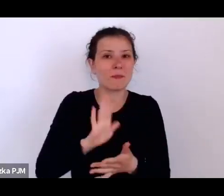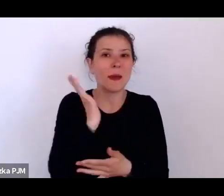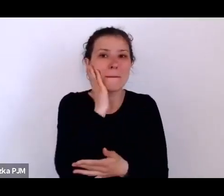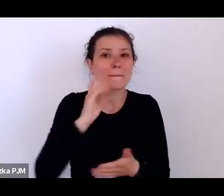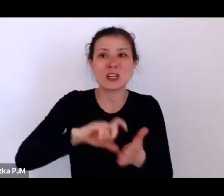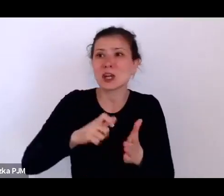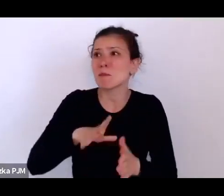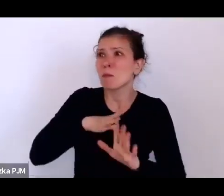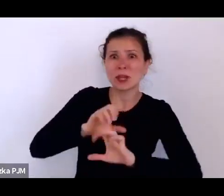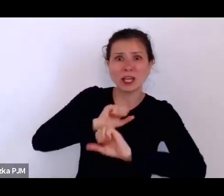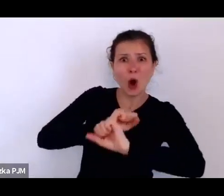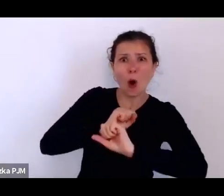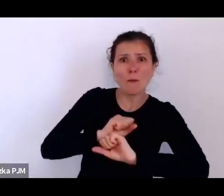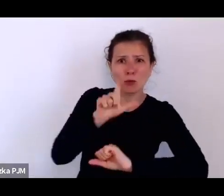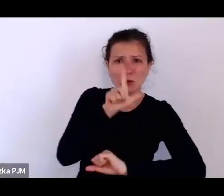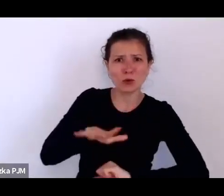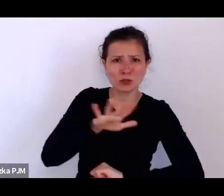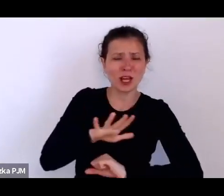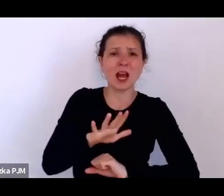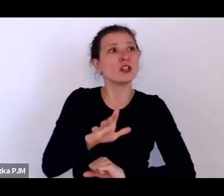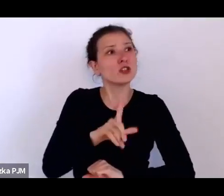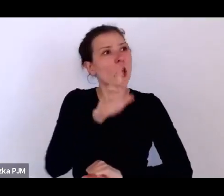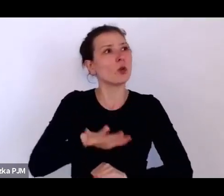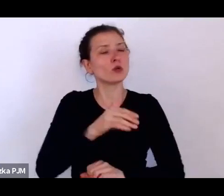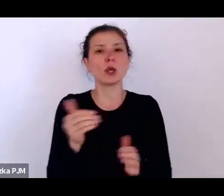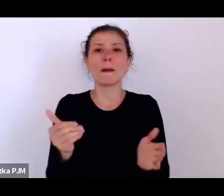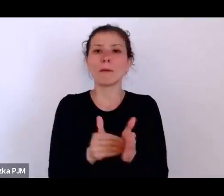i że ludzie potrzebują właśnie takiego kąta dla służącej.